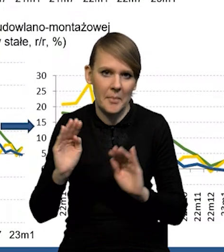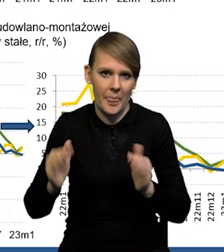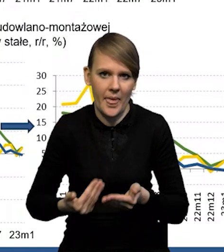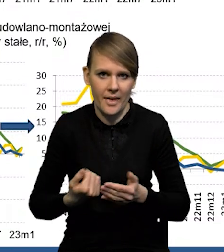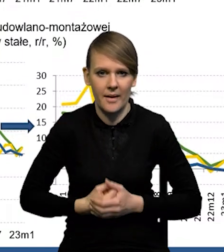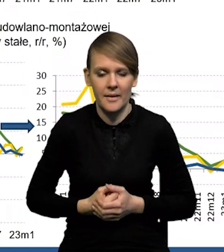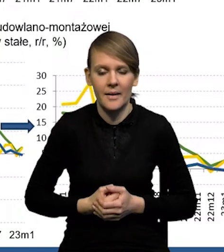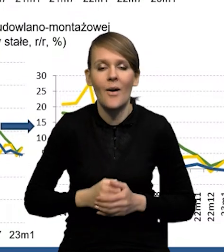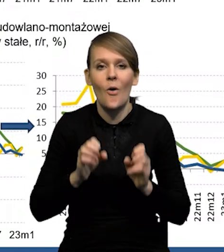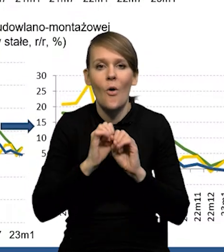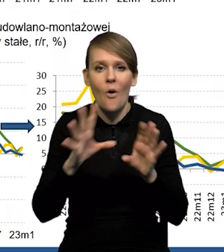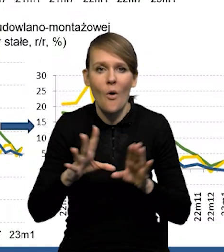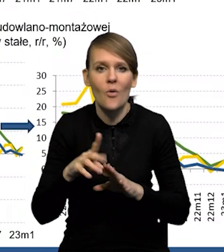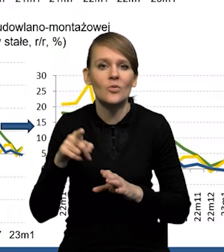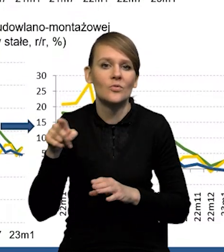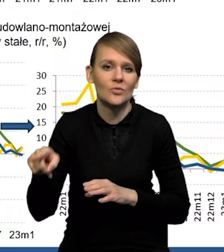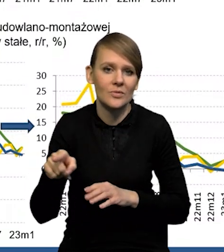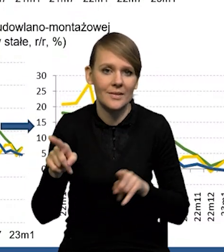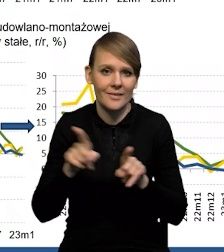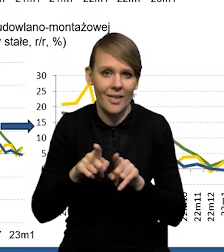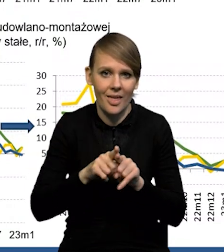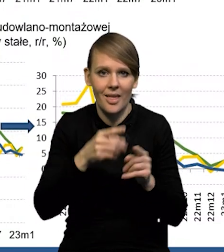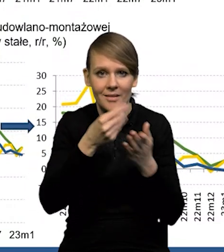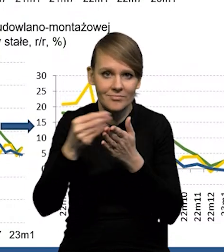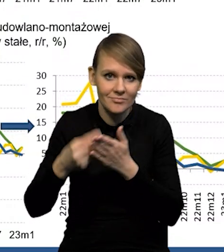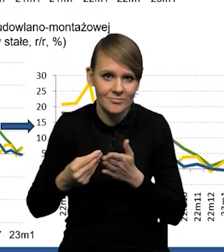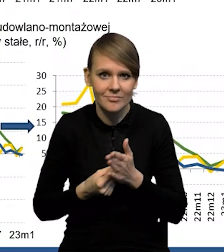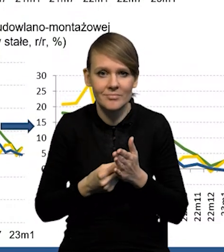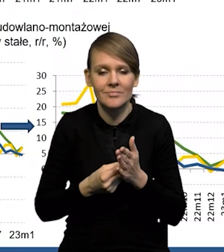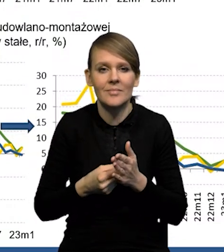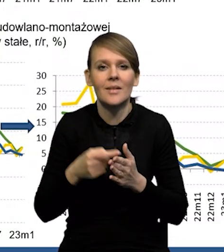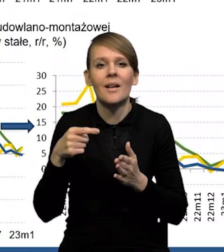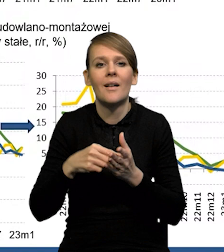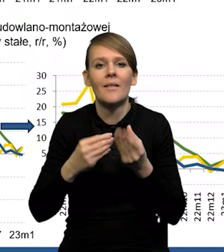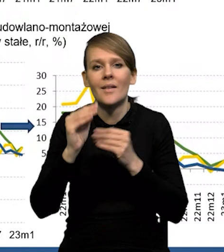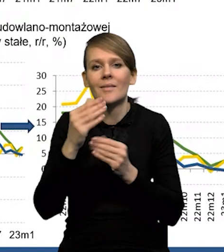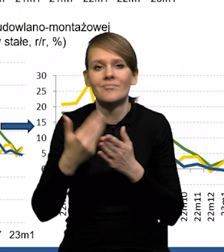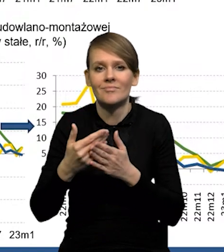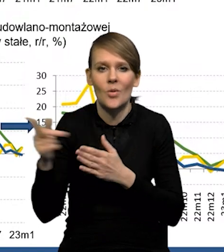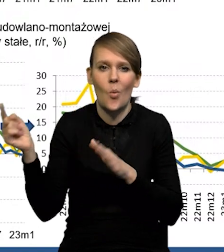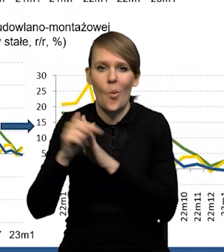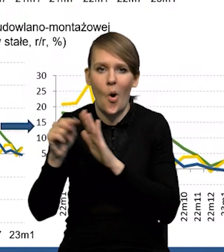No oczywiście ta konsumpcja jest też podbijana przez uchodźców z Ukrainy,